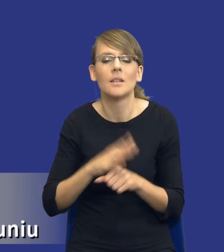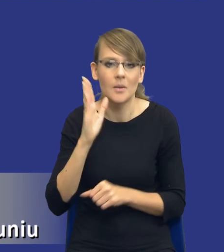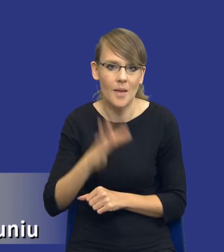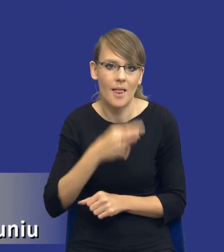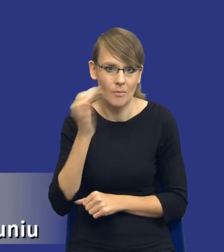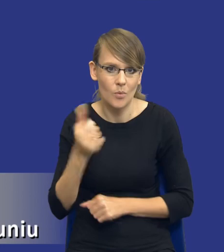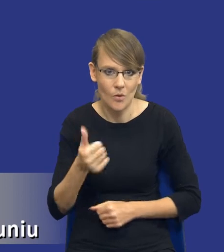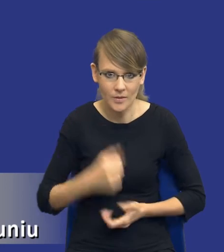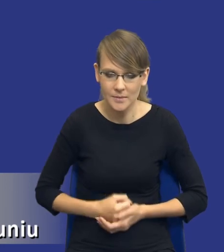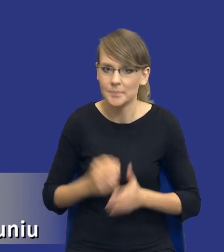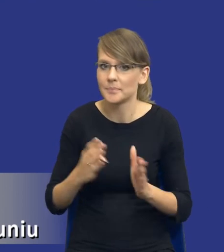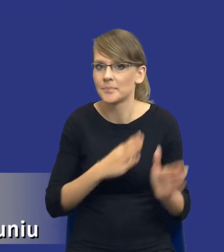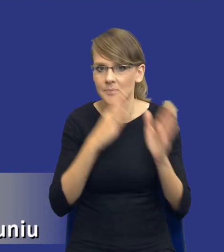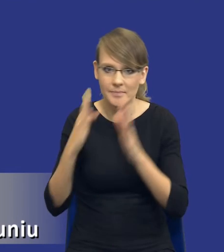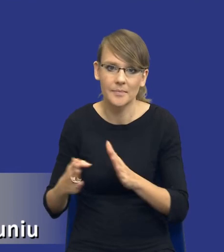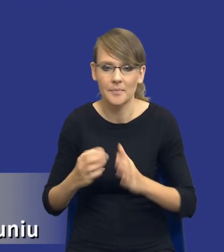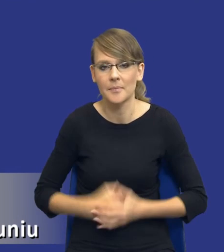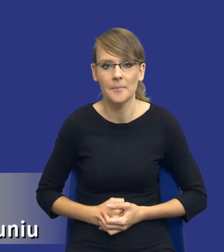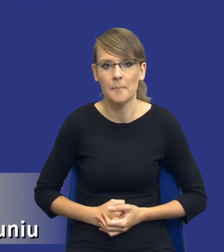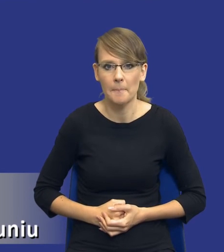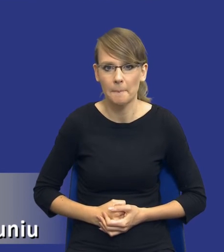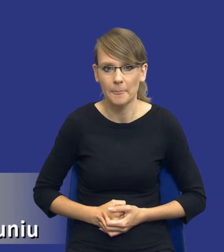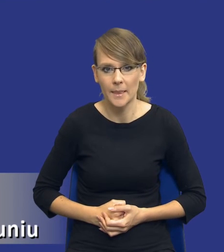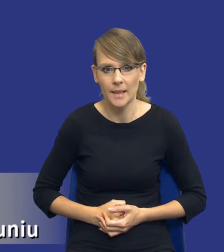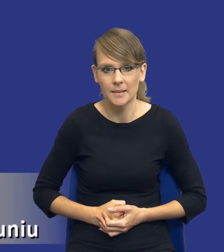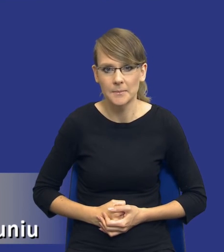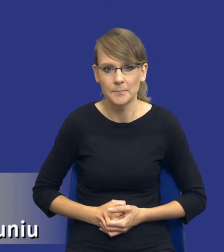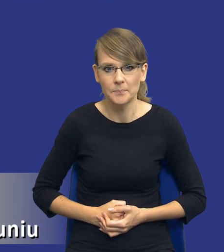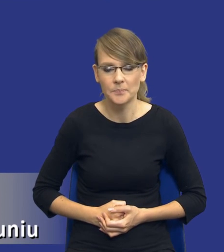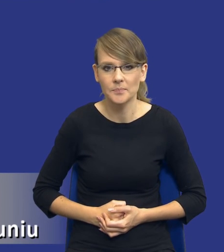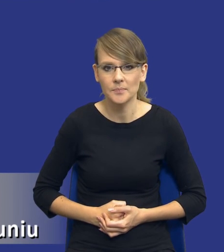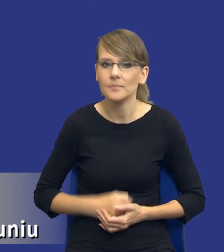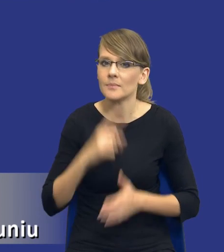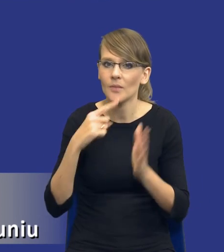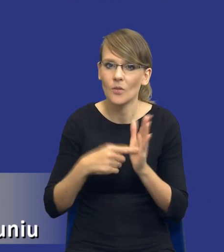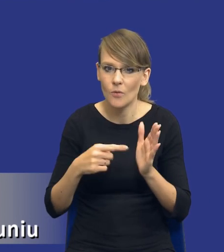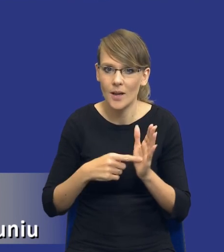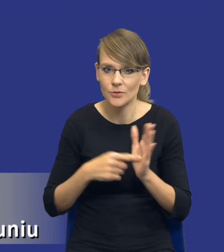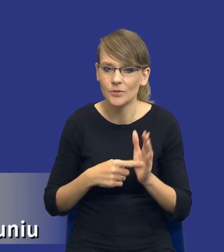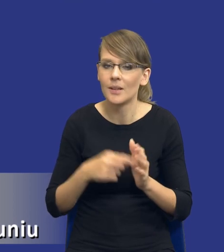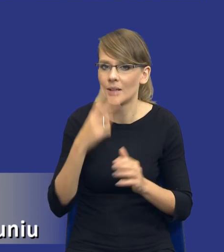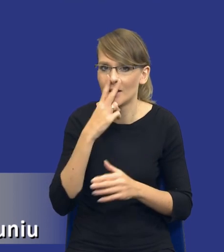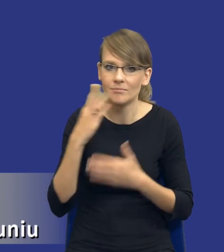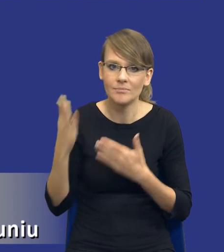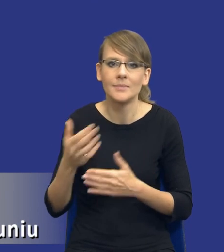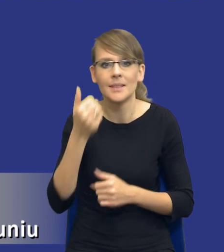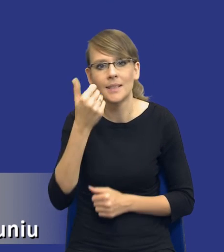Jeżeli mógłbym prosić o zmianę slajdu. No właśnie, drodzy Państwo, mamy tutaj kilka takich wątpliwości jakby,